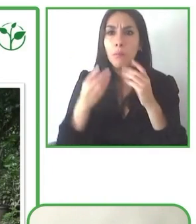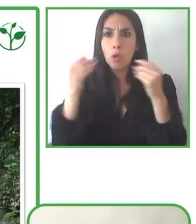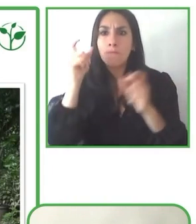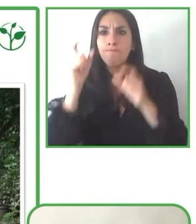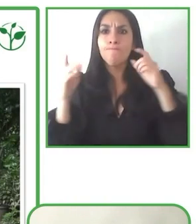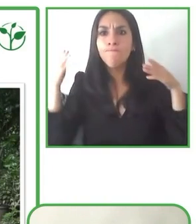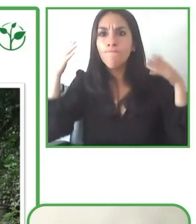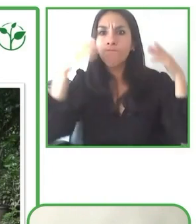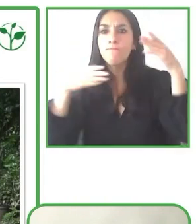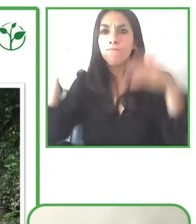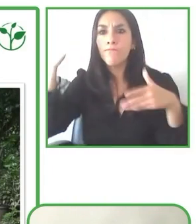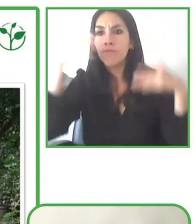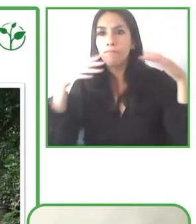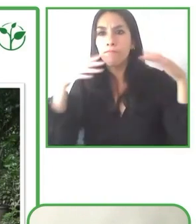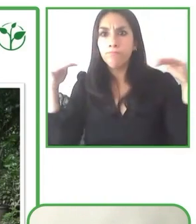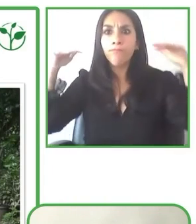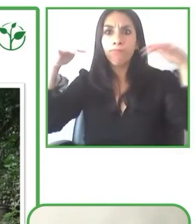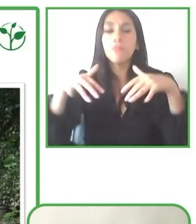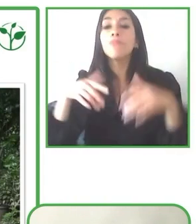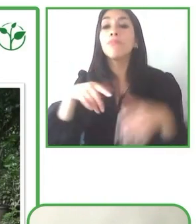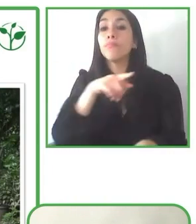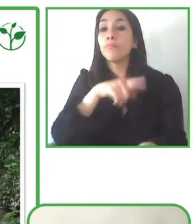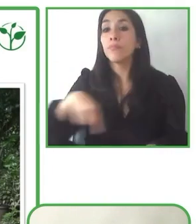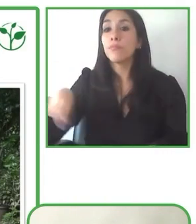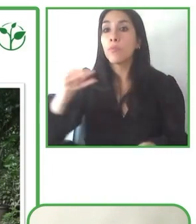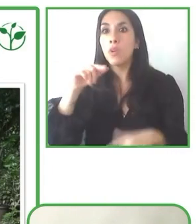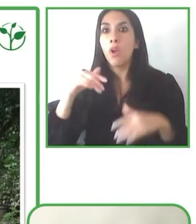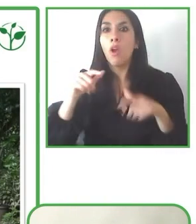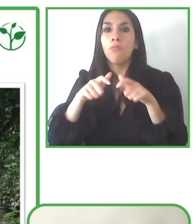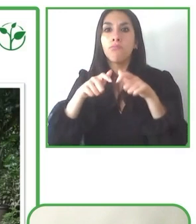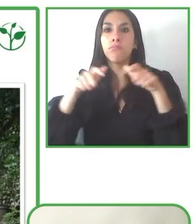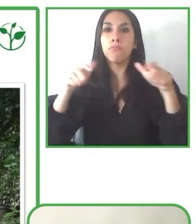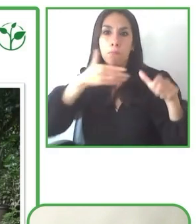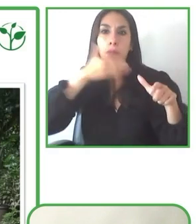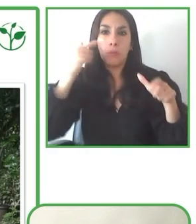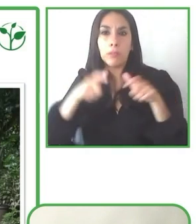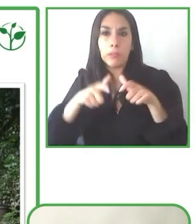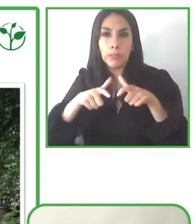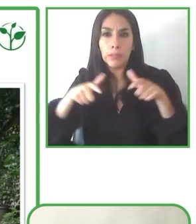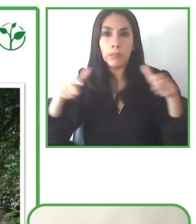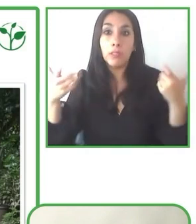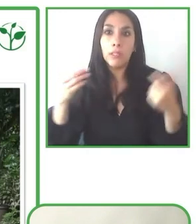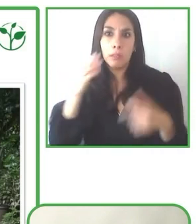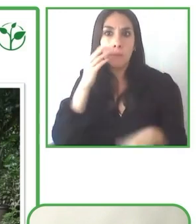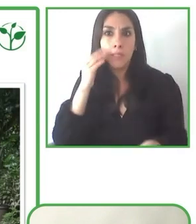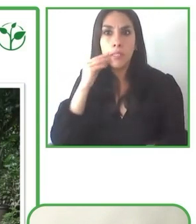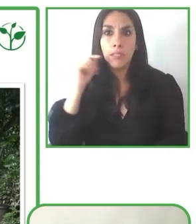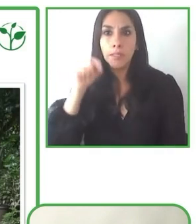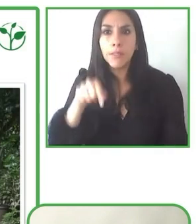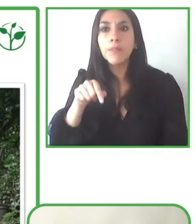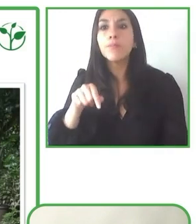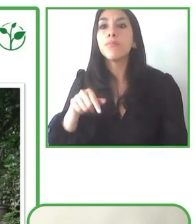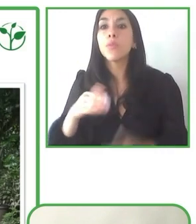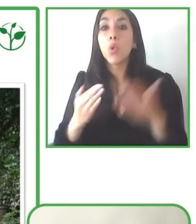Bueno, también, como ya lo hemos oído de los otros colegas, es importante hacer un análisis del destino.